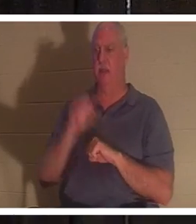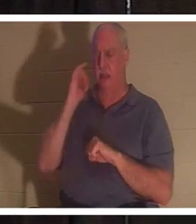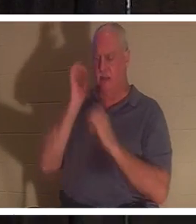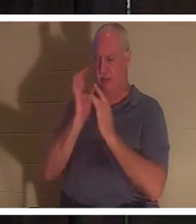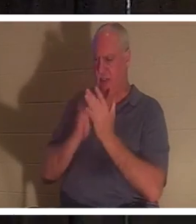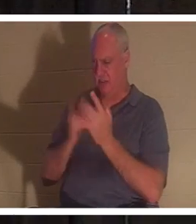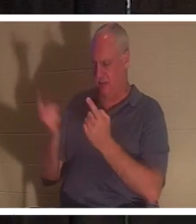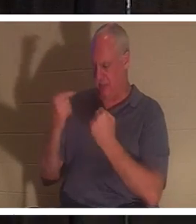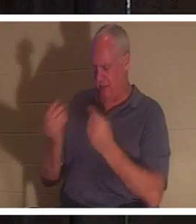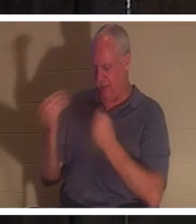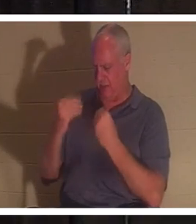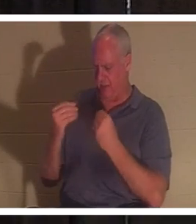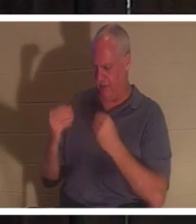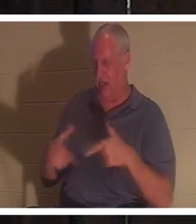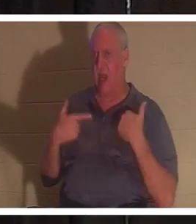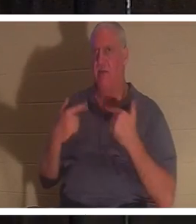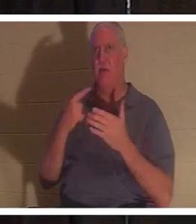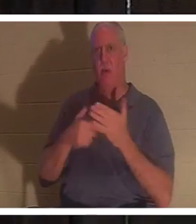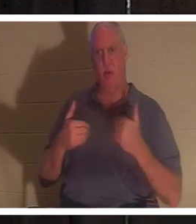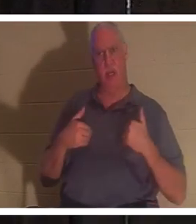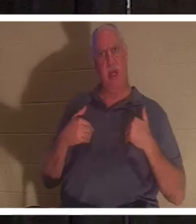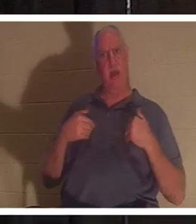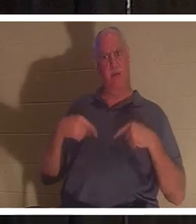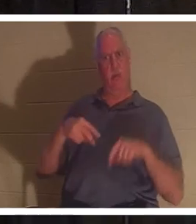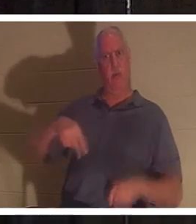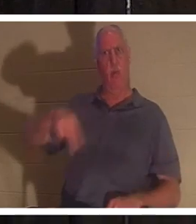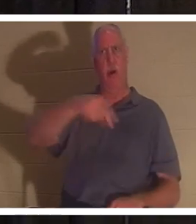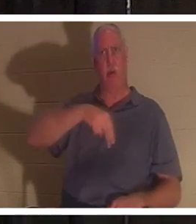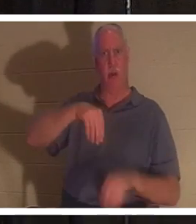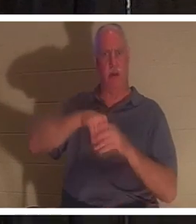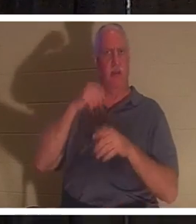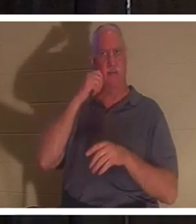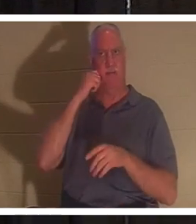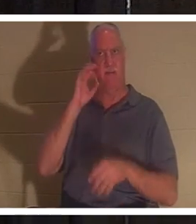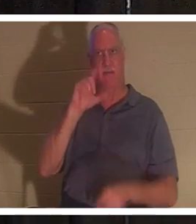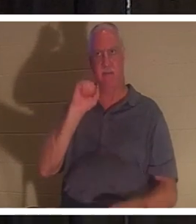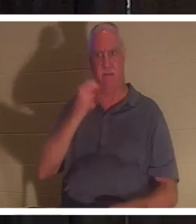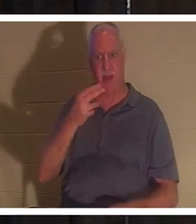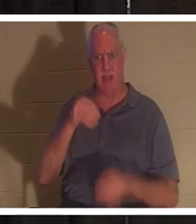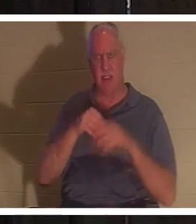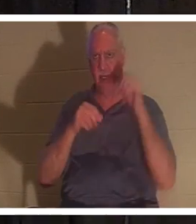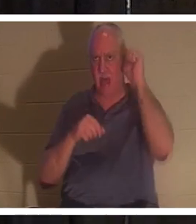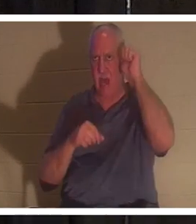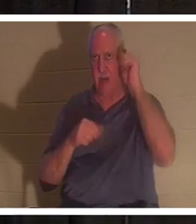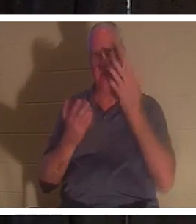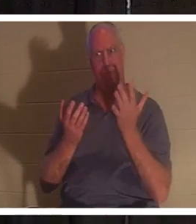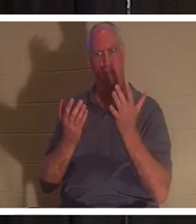, was hatten wir dann, als wir in Adam im Fleisch umherwandelten? Bist du bei mir? Er